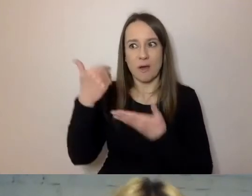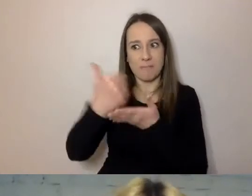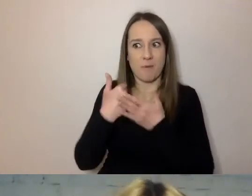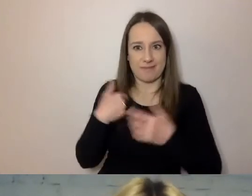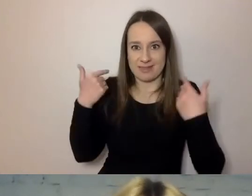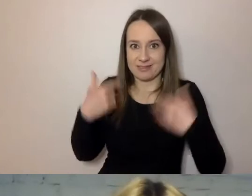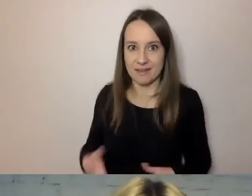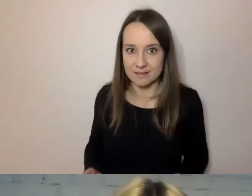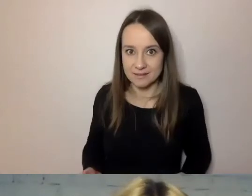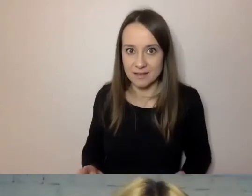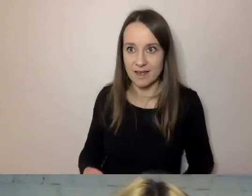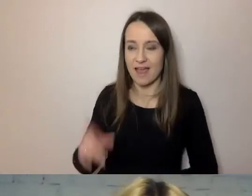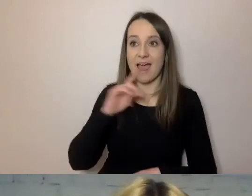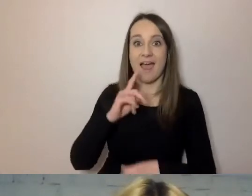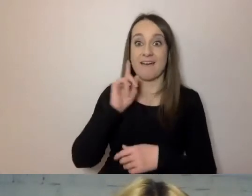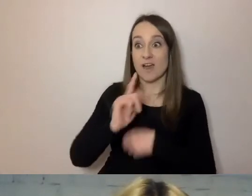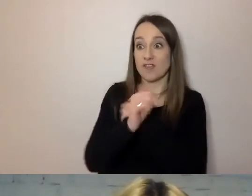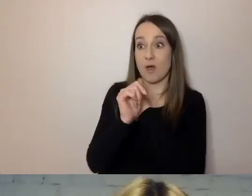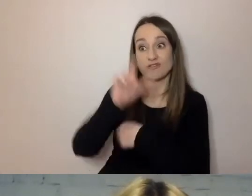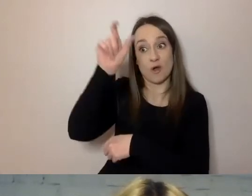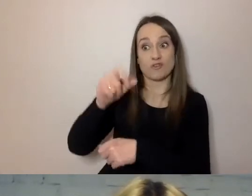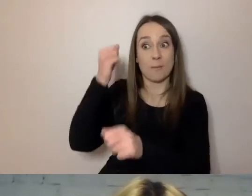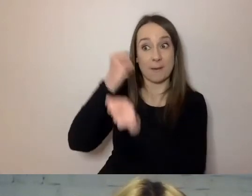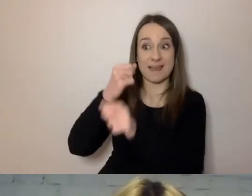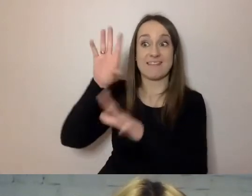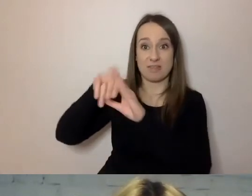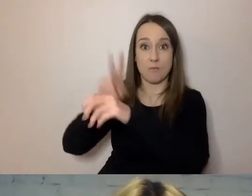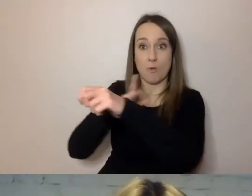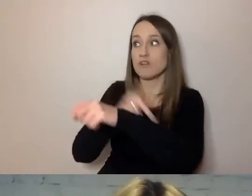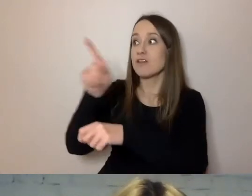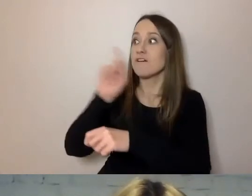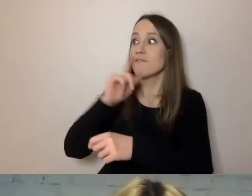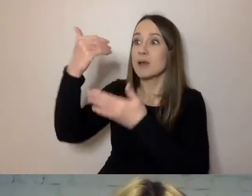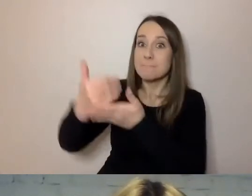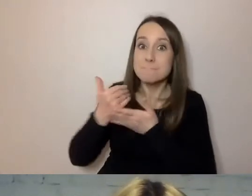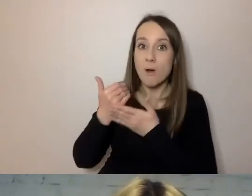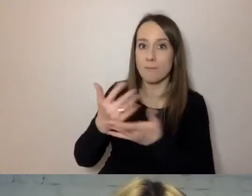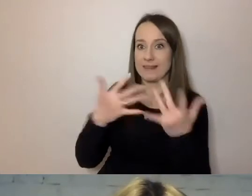A po to przecież jest urzędnik, aby pomóc wypełnić dokumenty, załatwić sprawę.